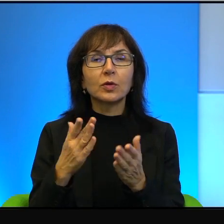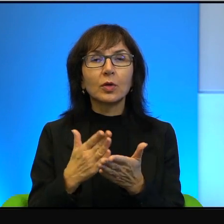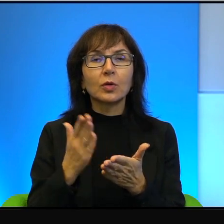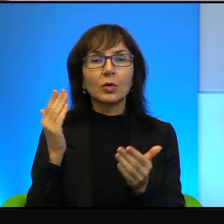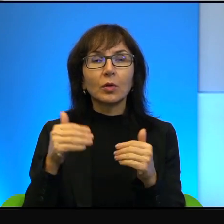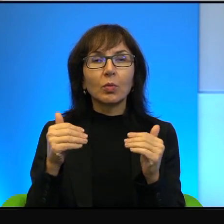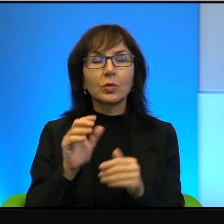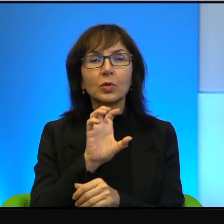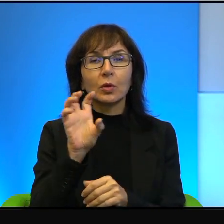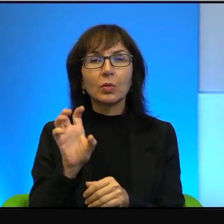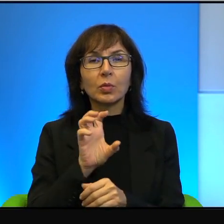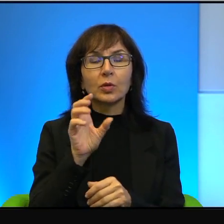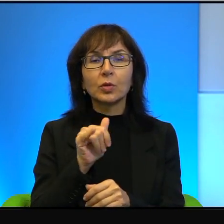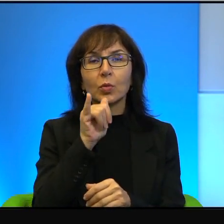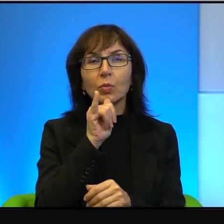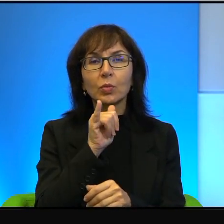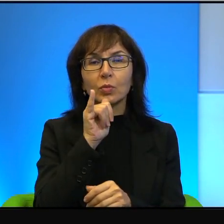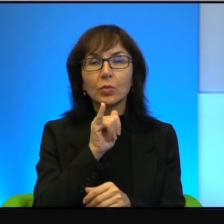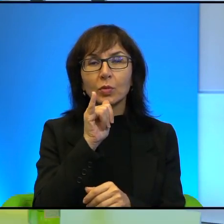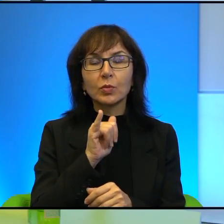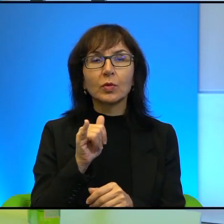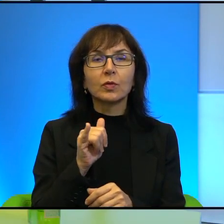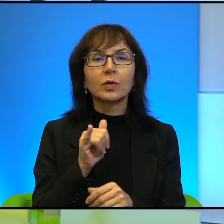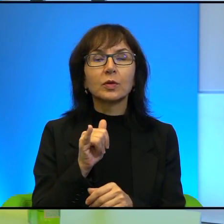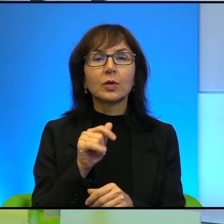przyglądać, można próbować to opisywać. To jest też tak, wie Pani,